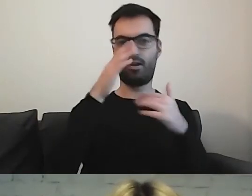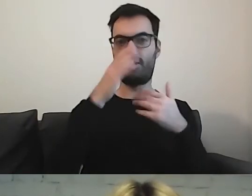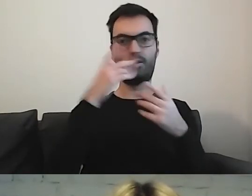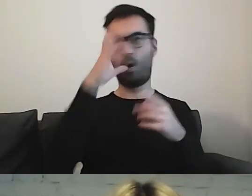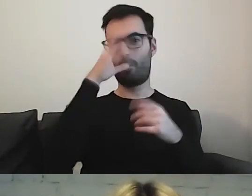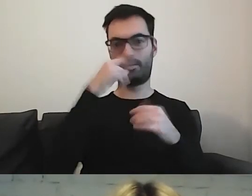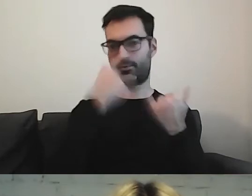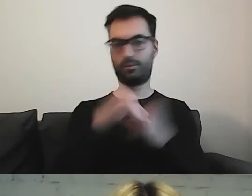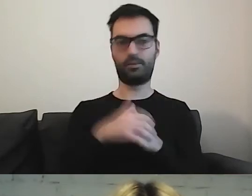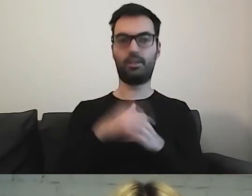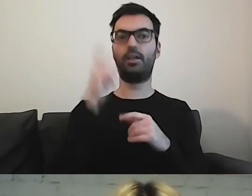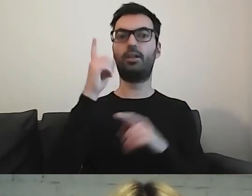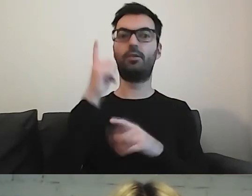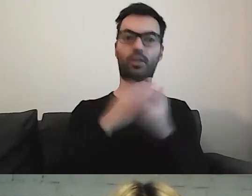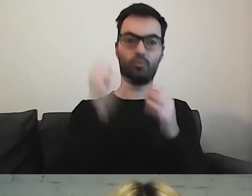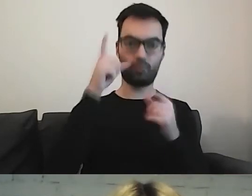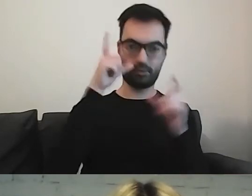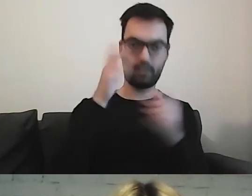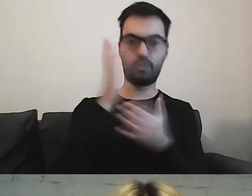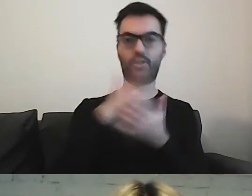W niektórych są zdjęcia, w innych piktogramy.